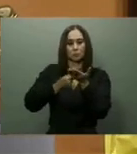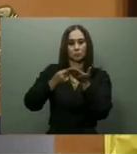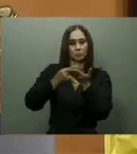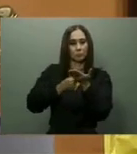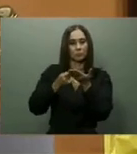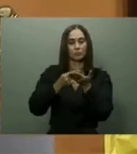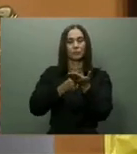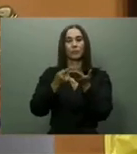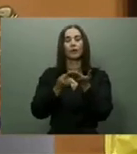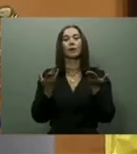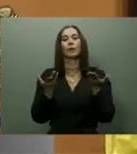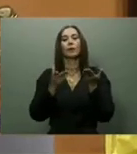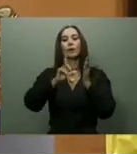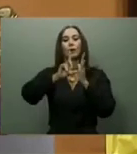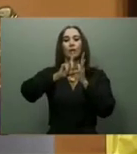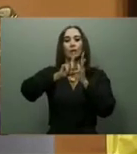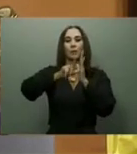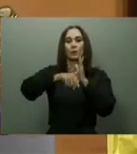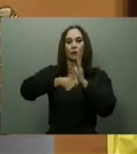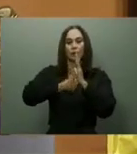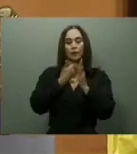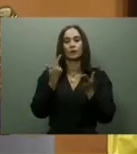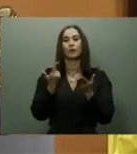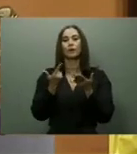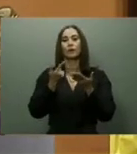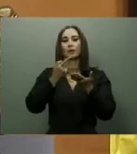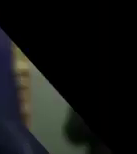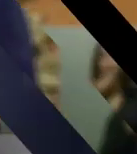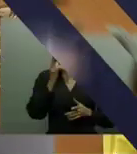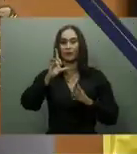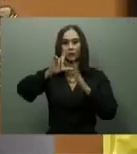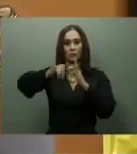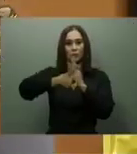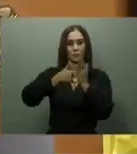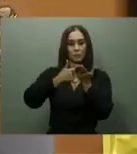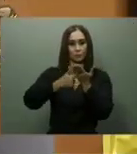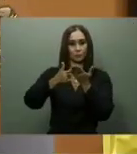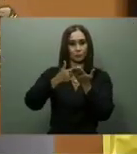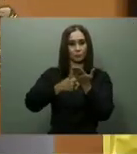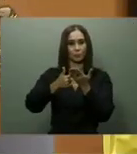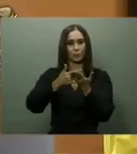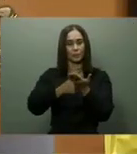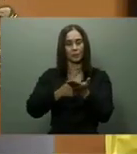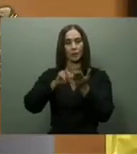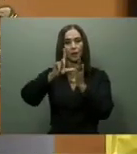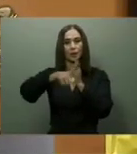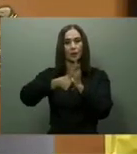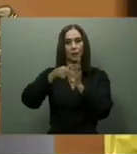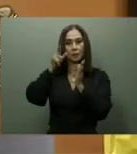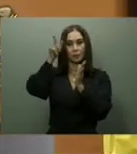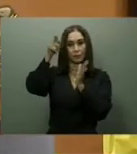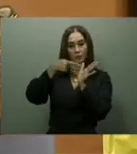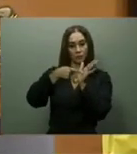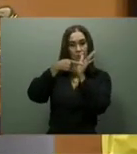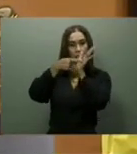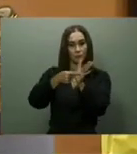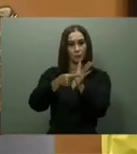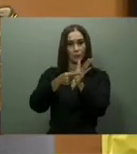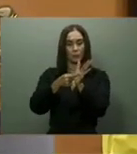prometió seguir aumentando la instalación de los mismos a nivel nacional, agregando 54 nuevos durante el 2022.